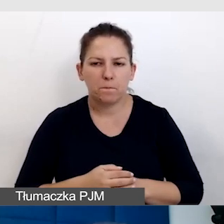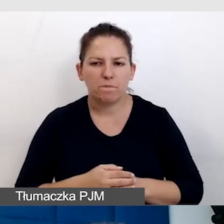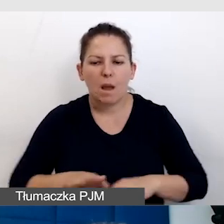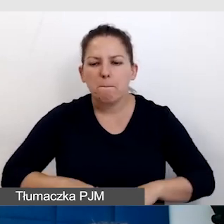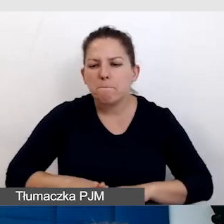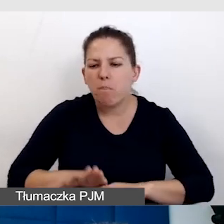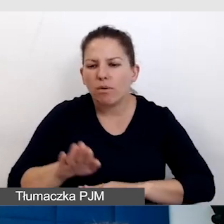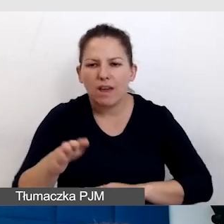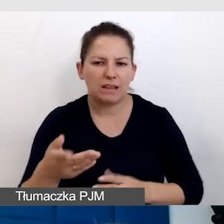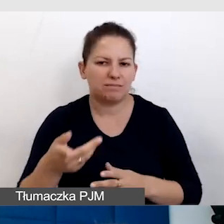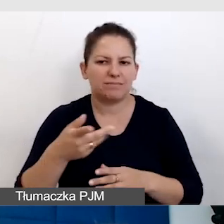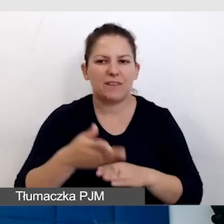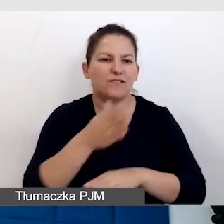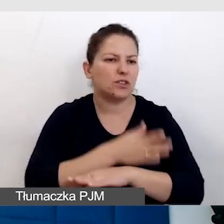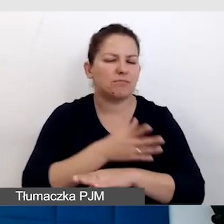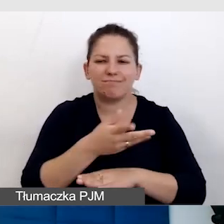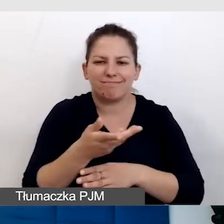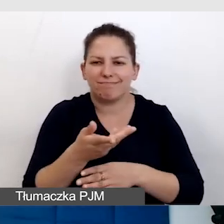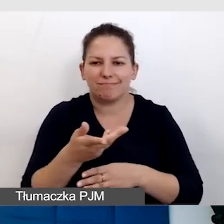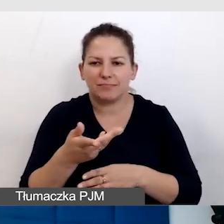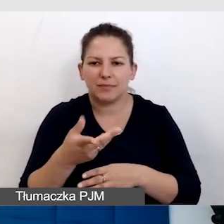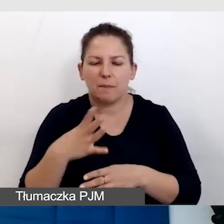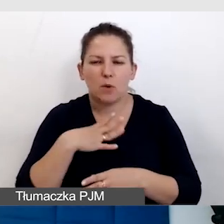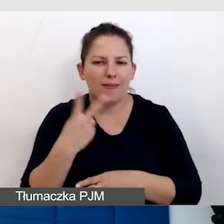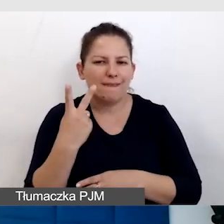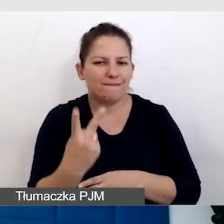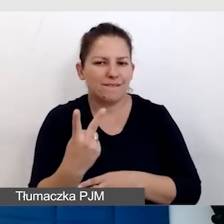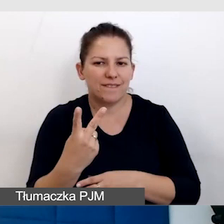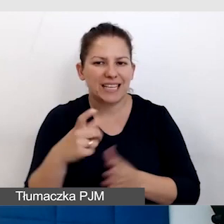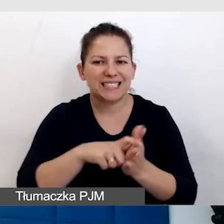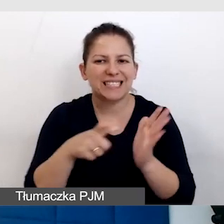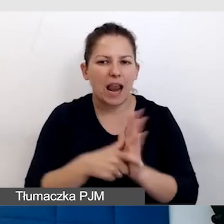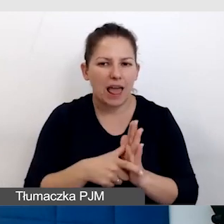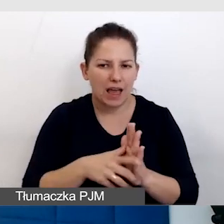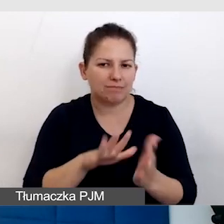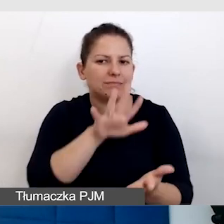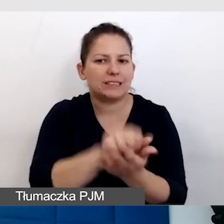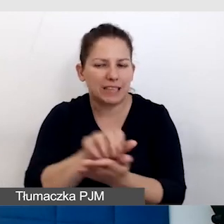wszystko było sprawdzane, były dwie sale zarezerwowane.